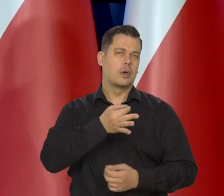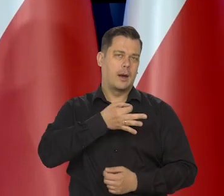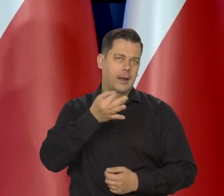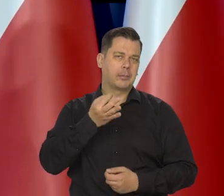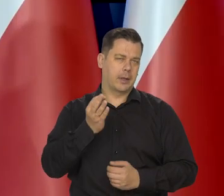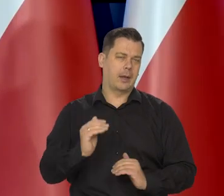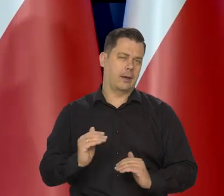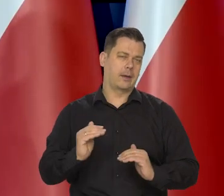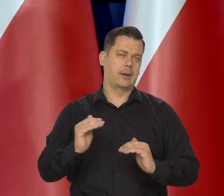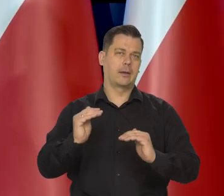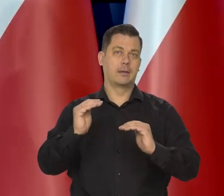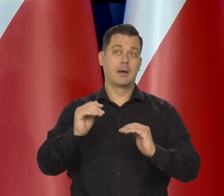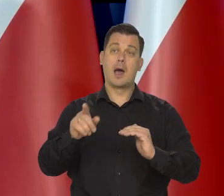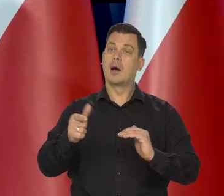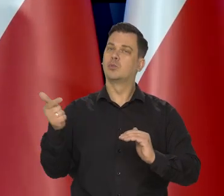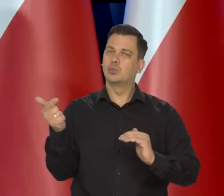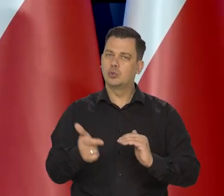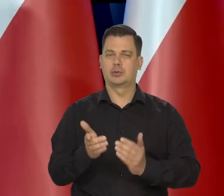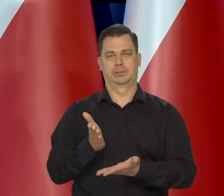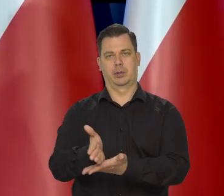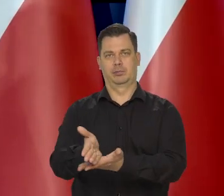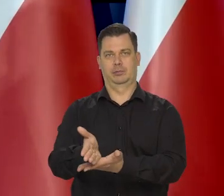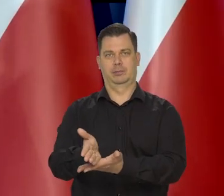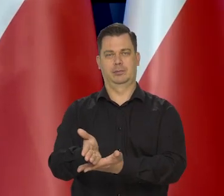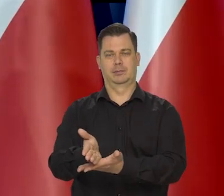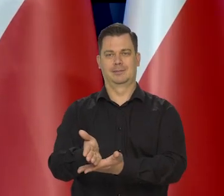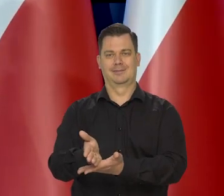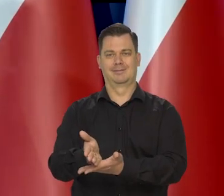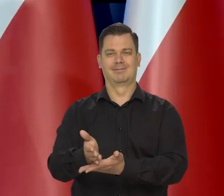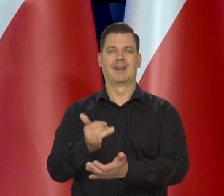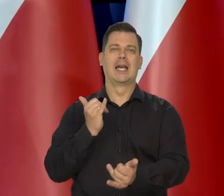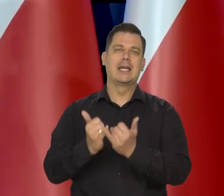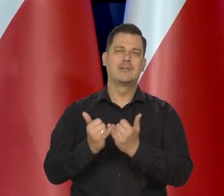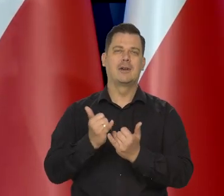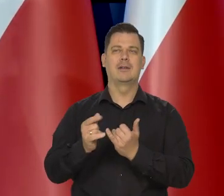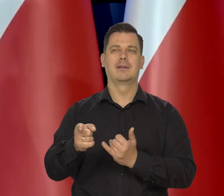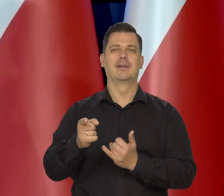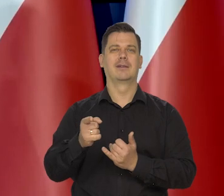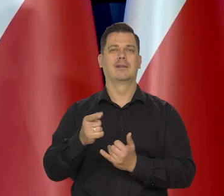żeby tym rodzinom, jeśli tam nie ma tego jakiegoś elementu,